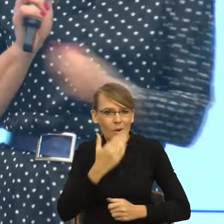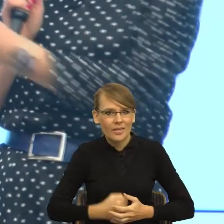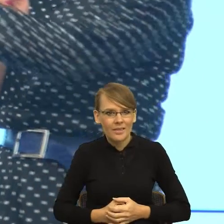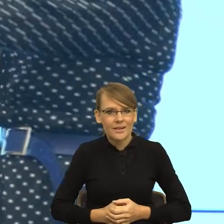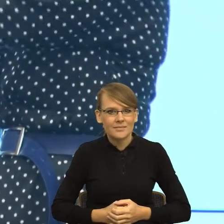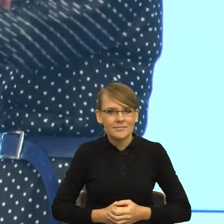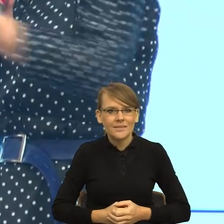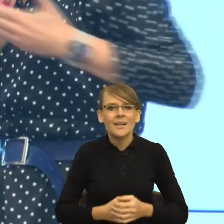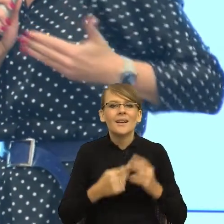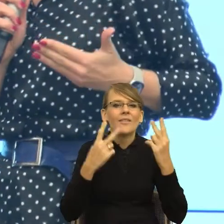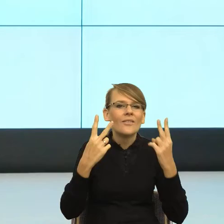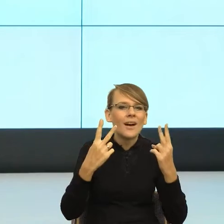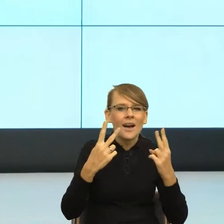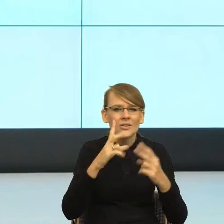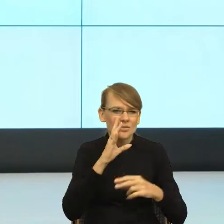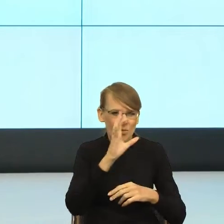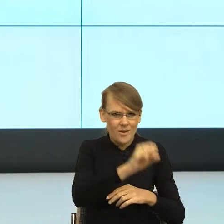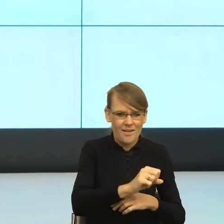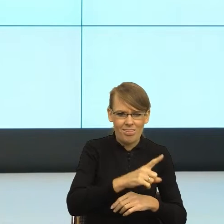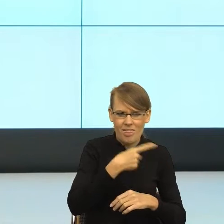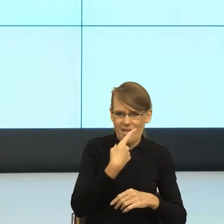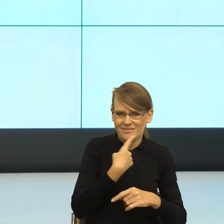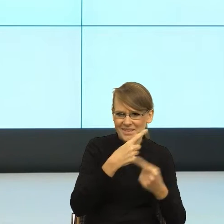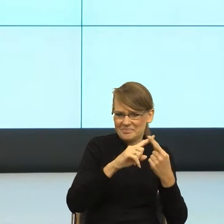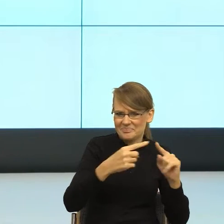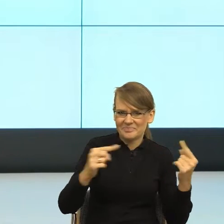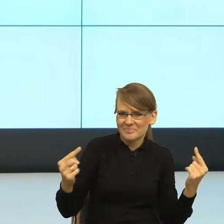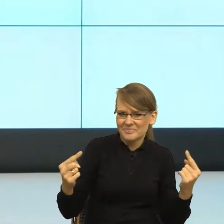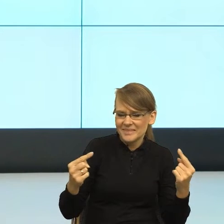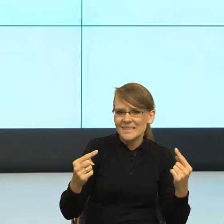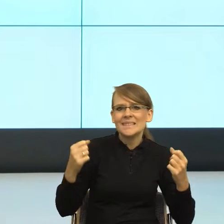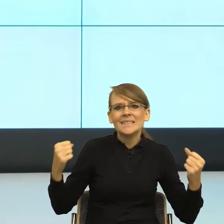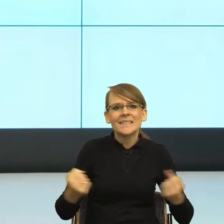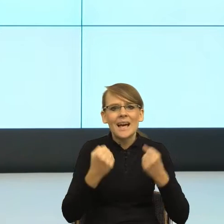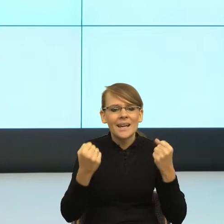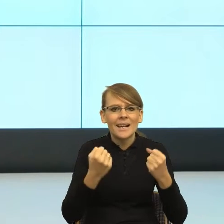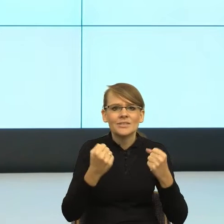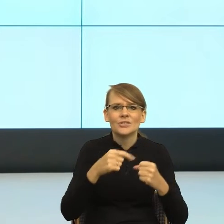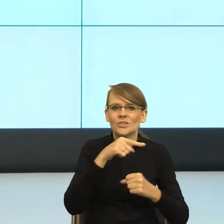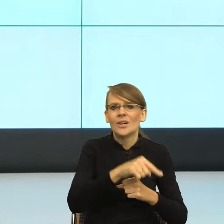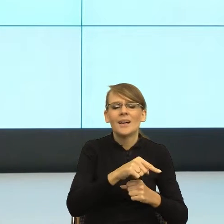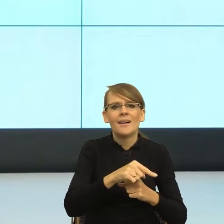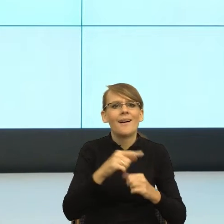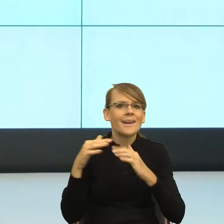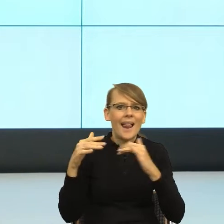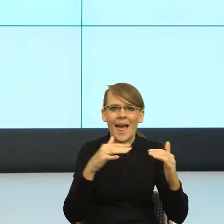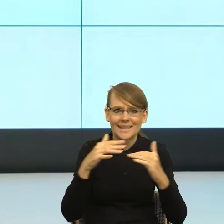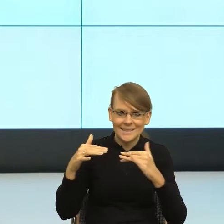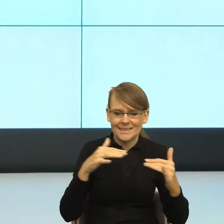koszmarki językowe i dążyć do tego, żeby relacja między nami i odbiorcą